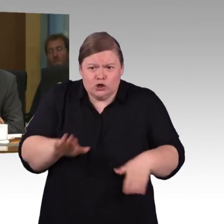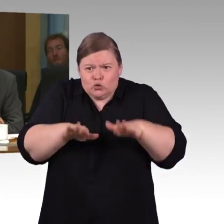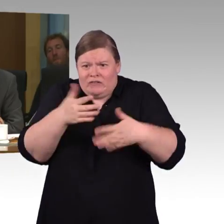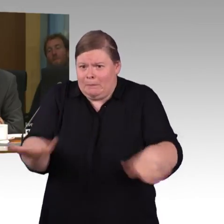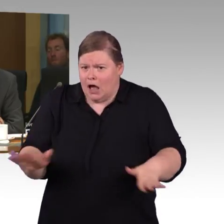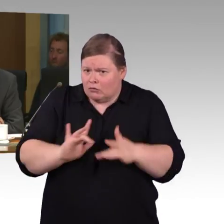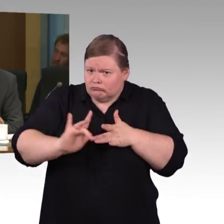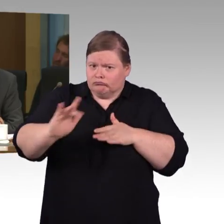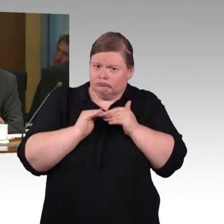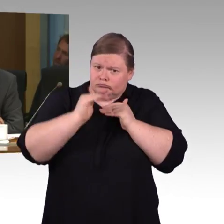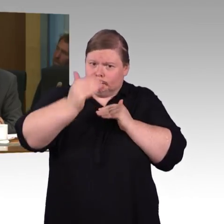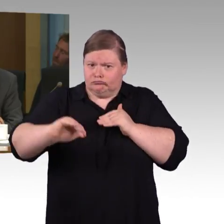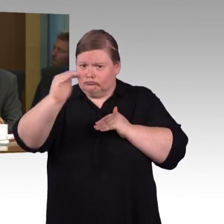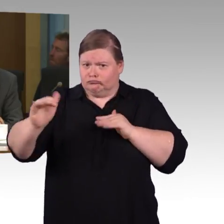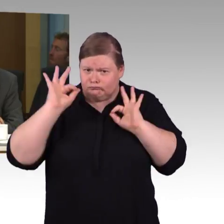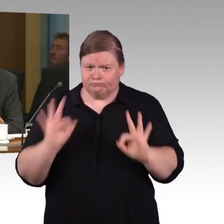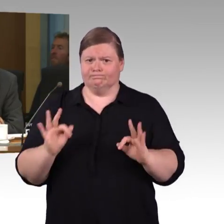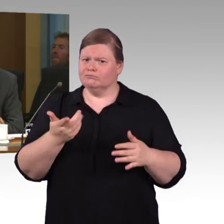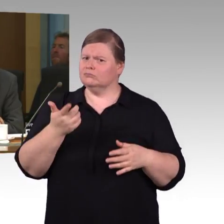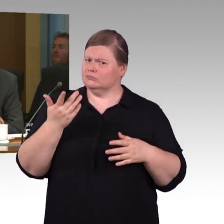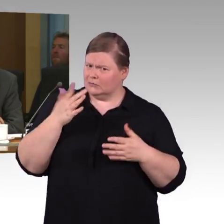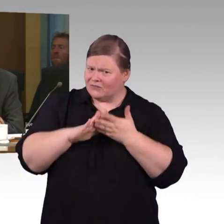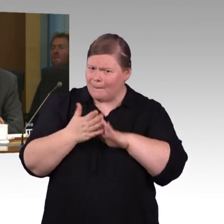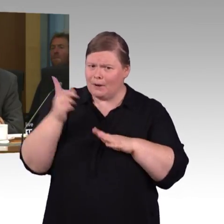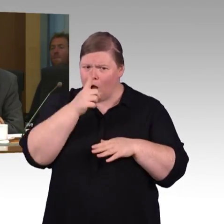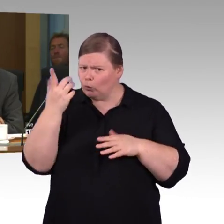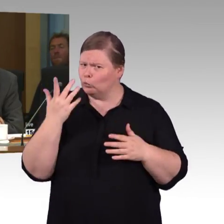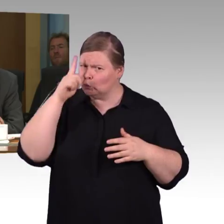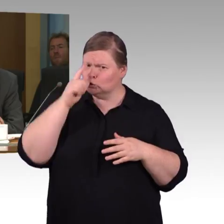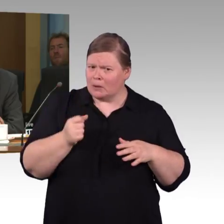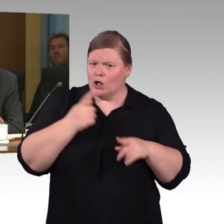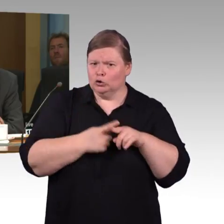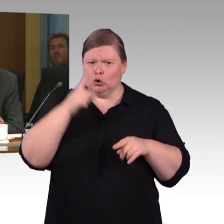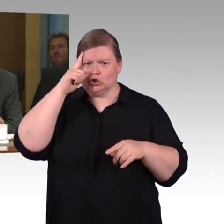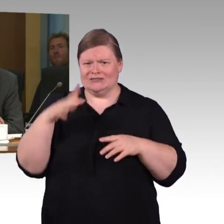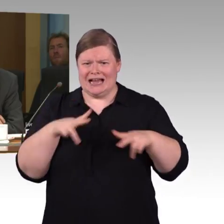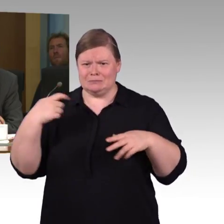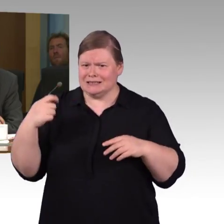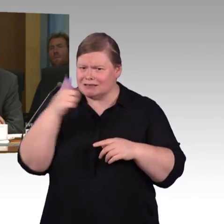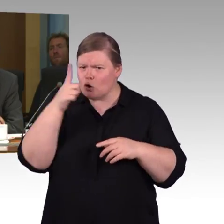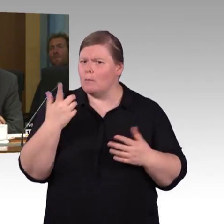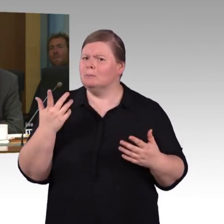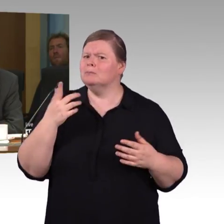Es ist ja geplant eine App DB barrierefrei zu veröffentlichen.